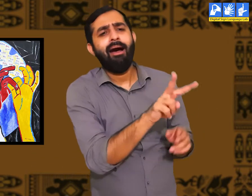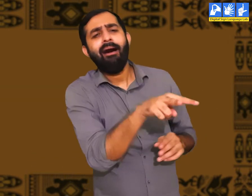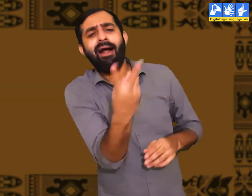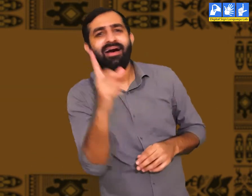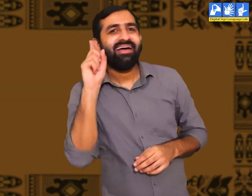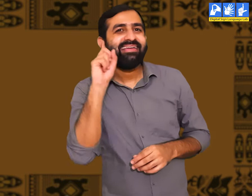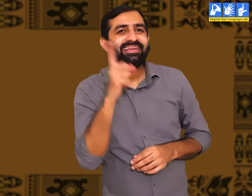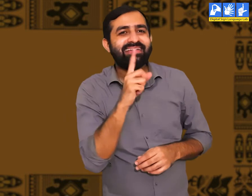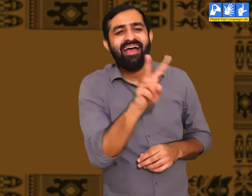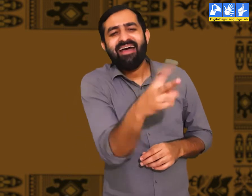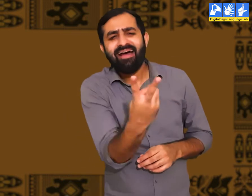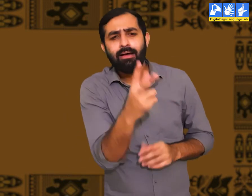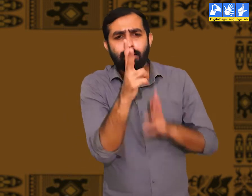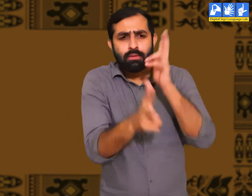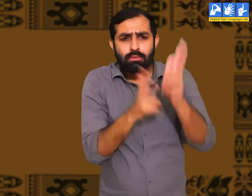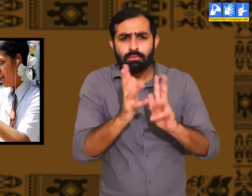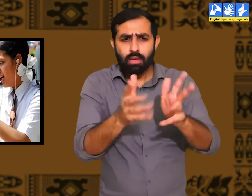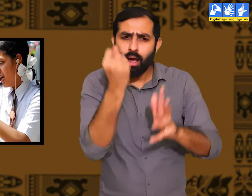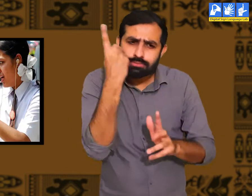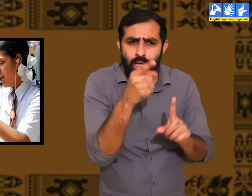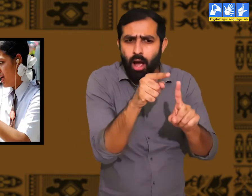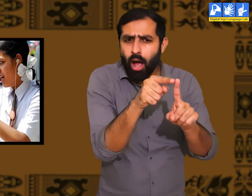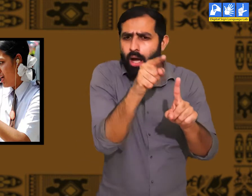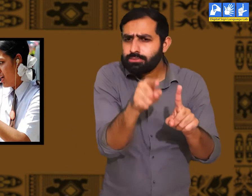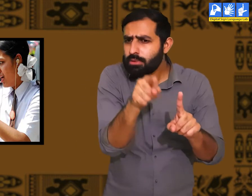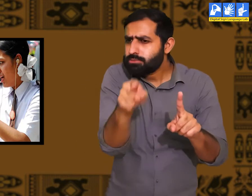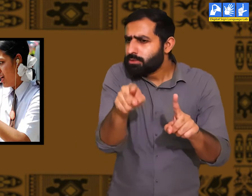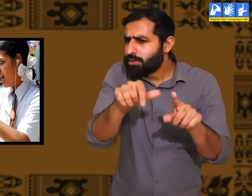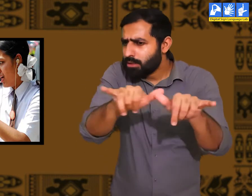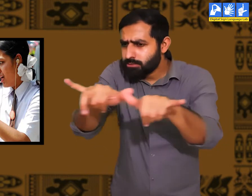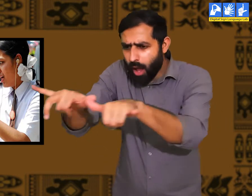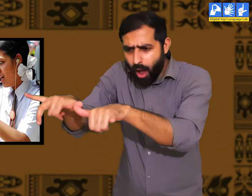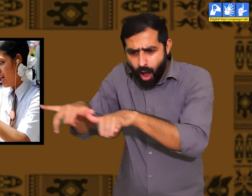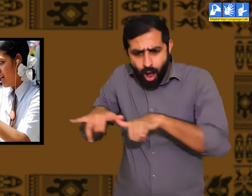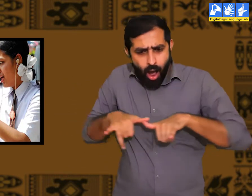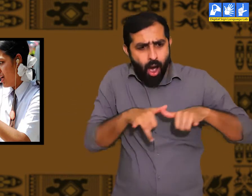वे सांकेतिक भाषा में बातें करते हैं और वे सभी एक दूसरे की भावनाओ को समझतें हैं।